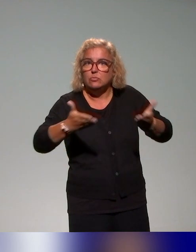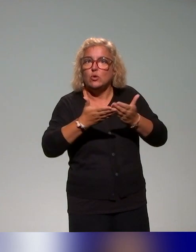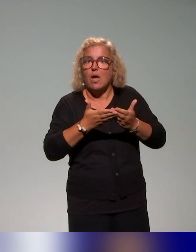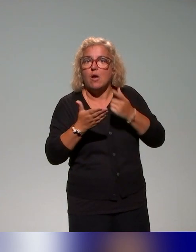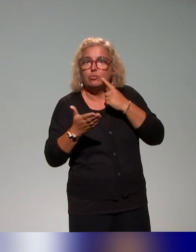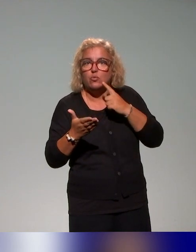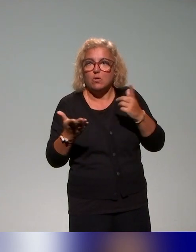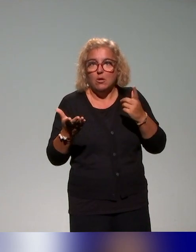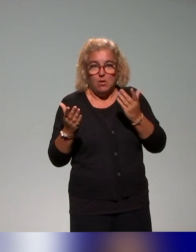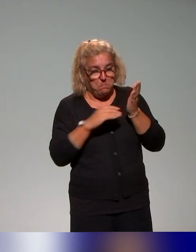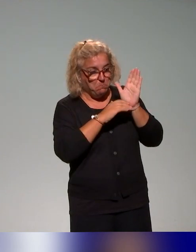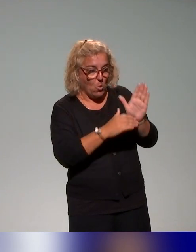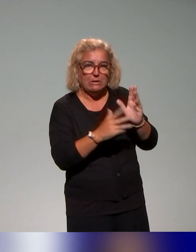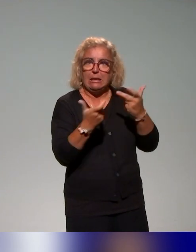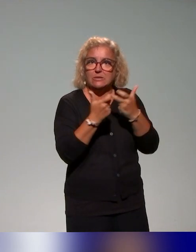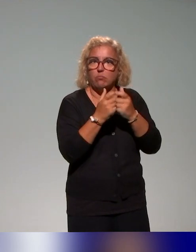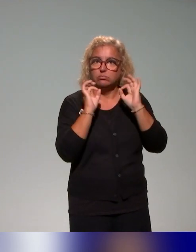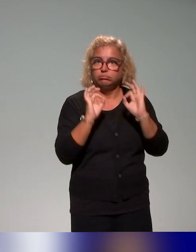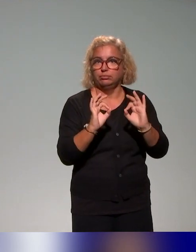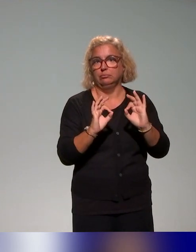et puis des scénarios de situations d'enseignement et d'apprentissage,